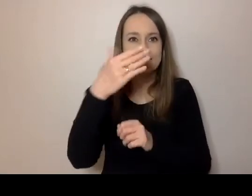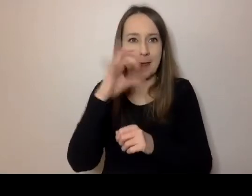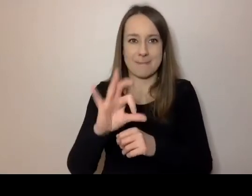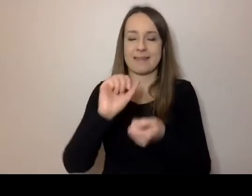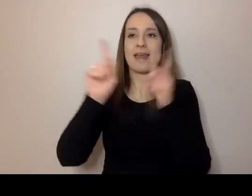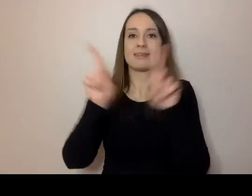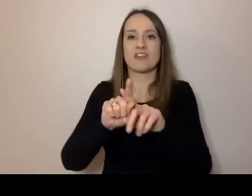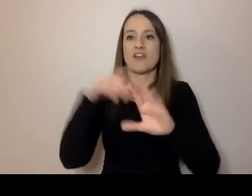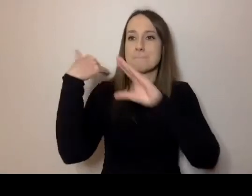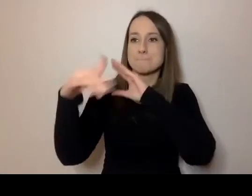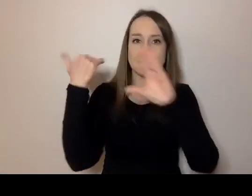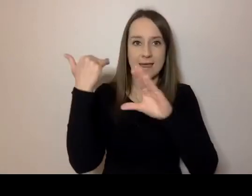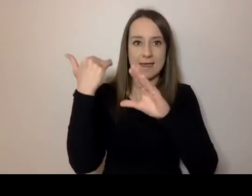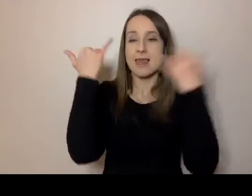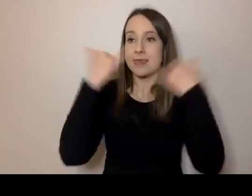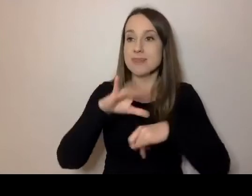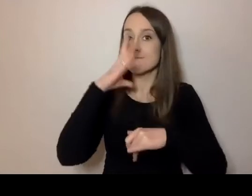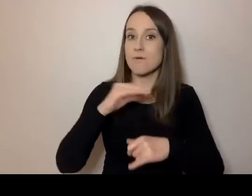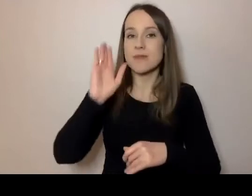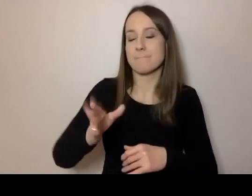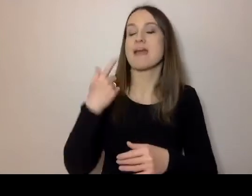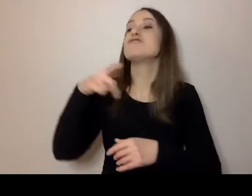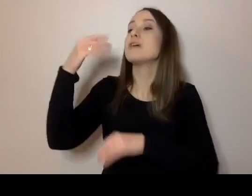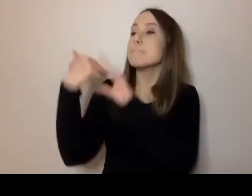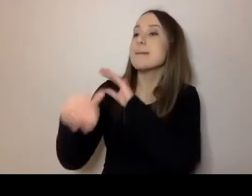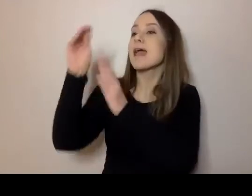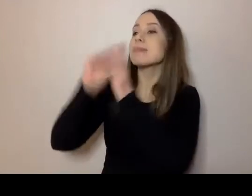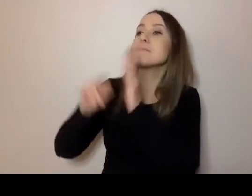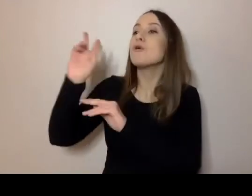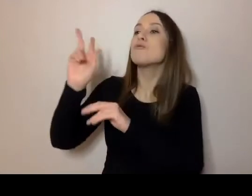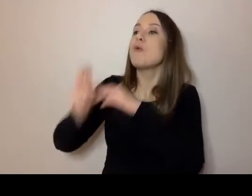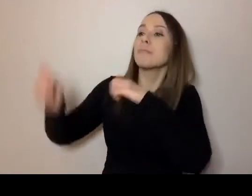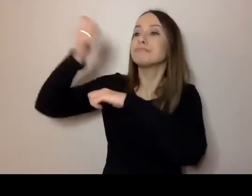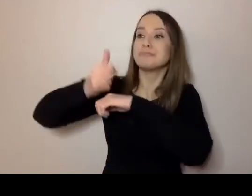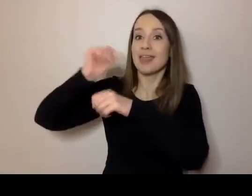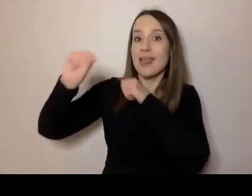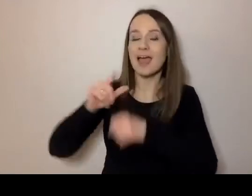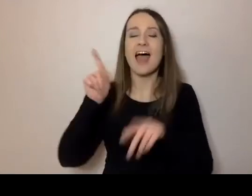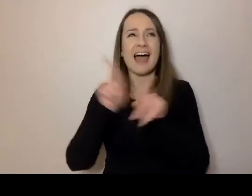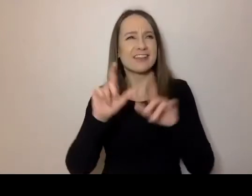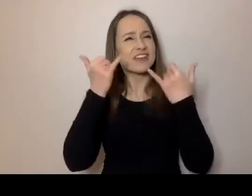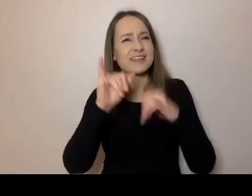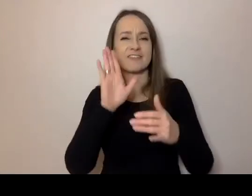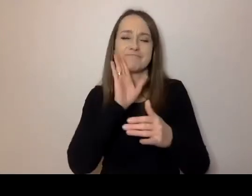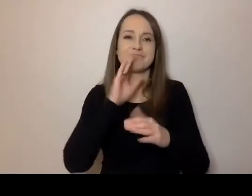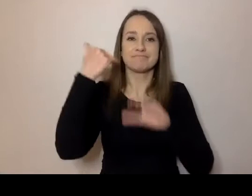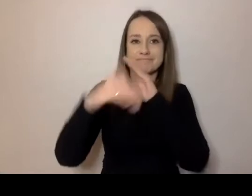Inaczej napiszemy mail do przełożonego, a inaczej coś podobnego do maila, czyli tradycyjny list do babci.